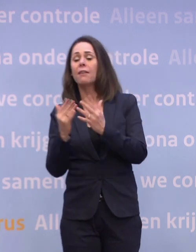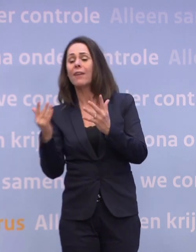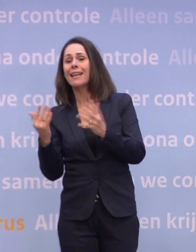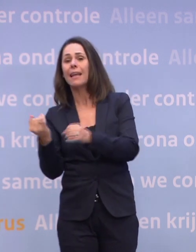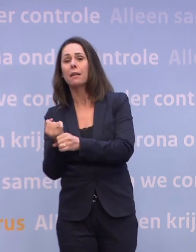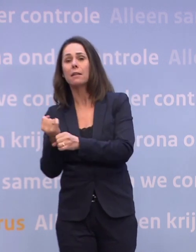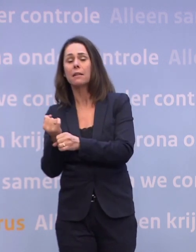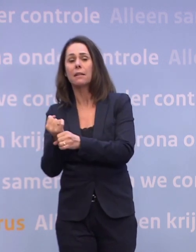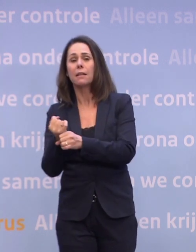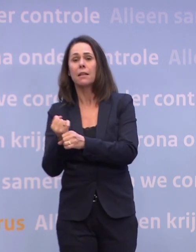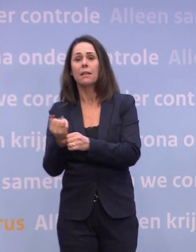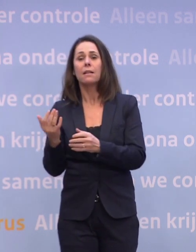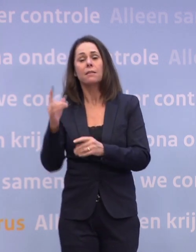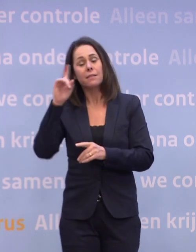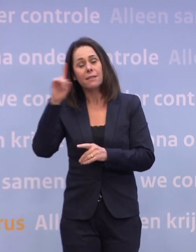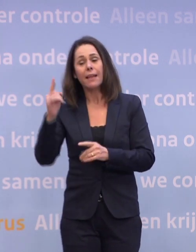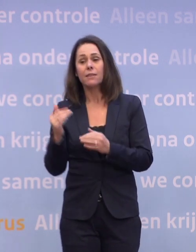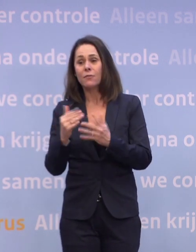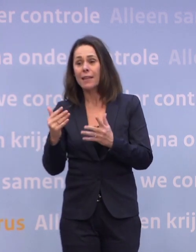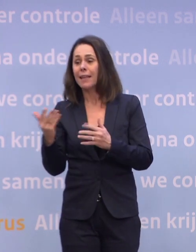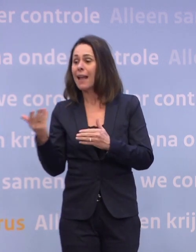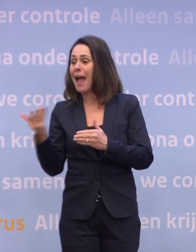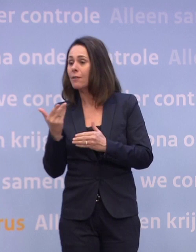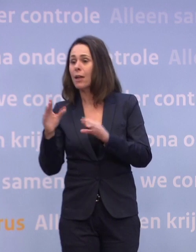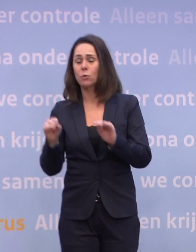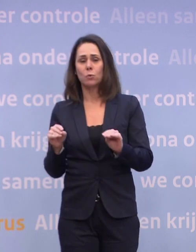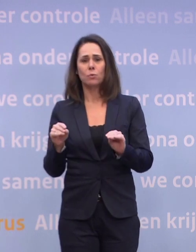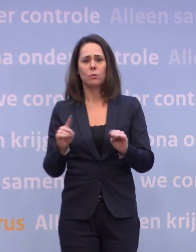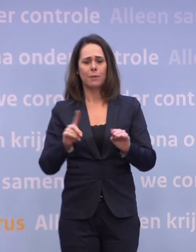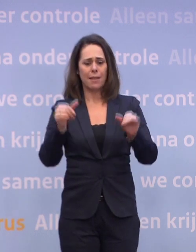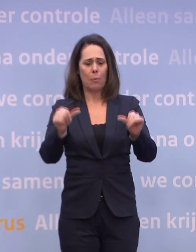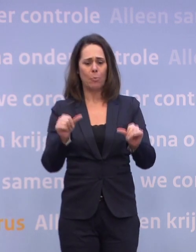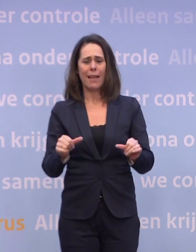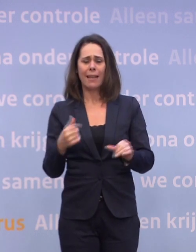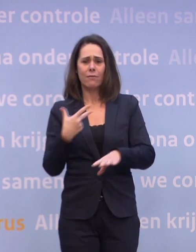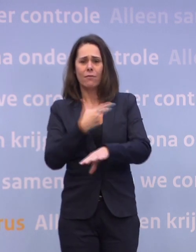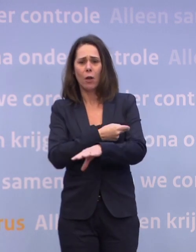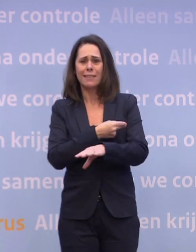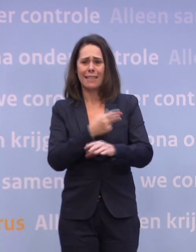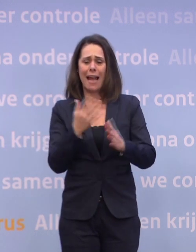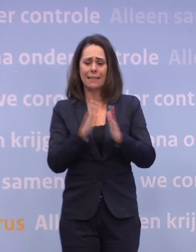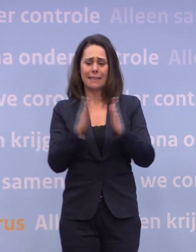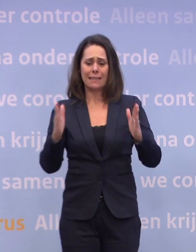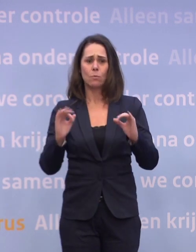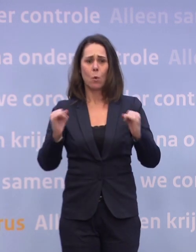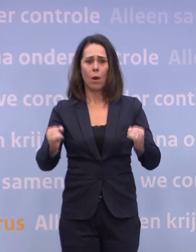...en de kwartalen waarin men denkt ook de aanvraag te doen. Dat maakt ook een planning voor deze vaccinatieoperatie best ingewikkeld. U presenteerde trots...